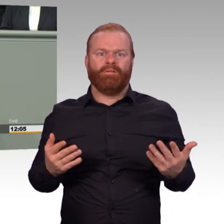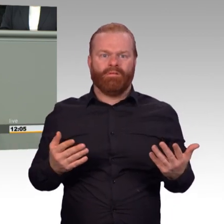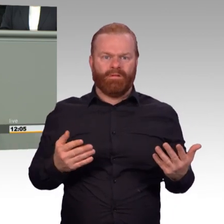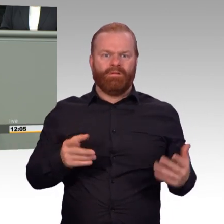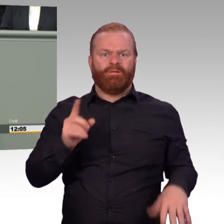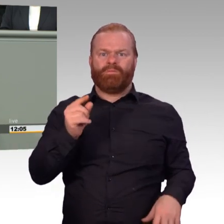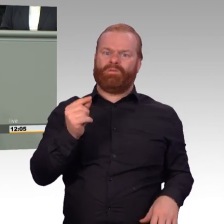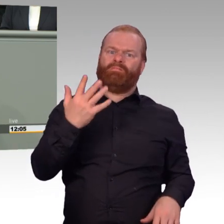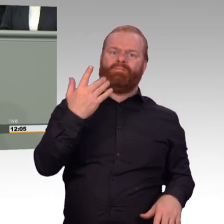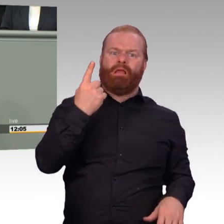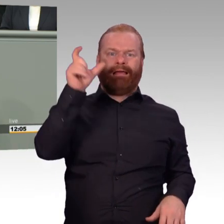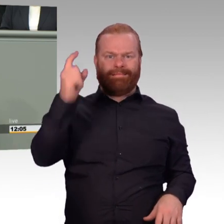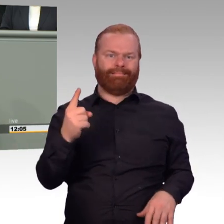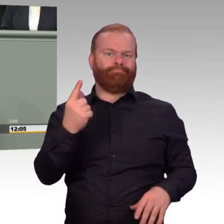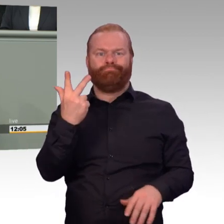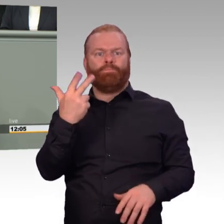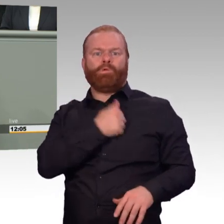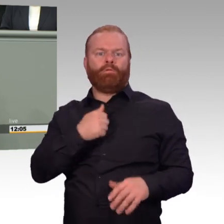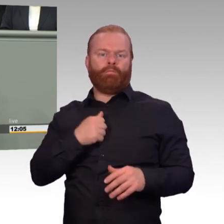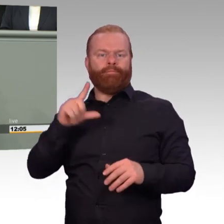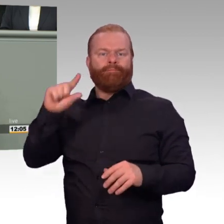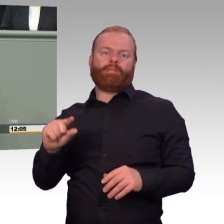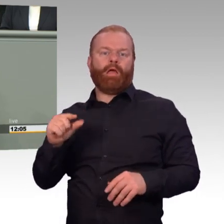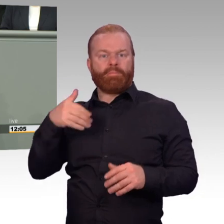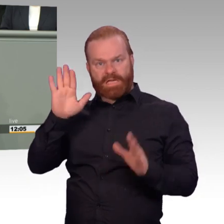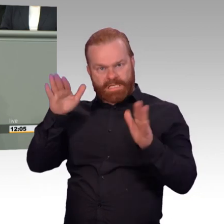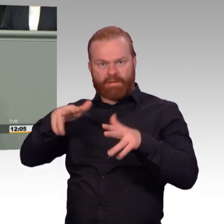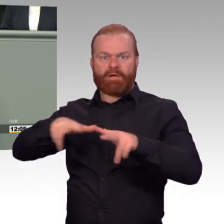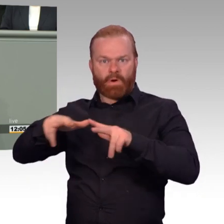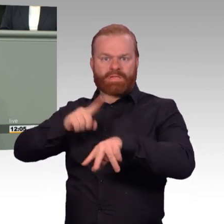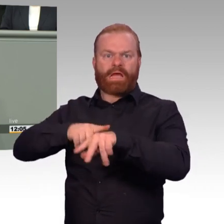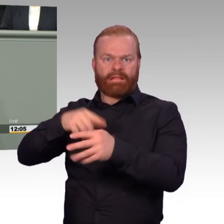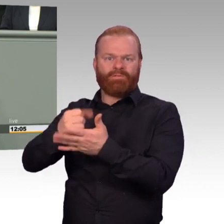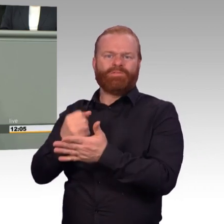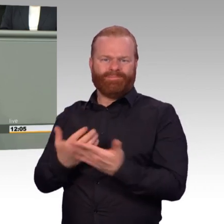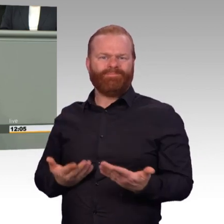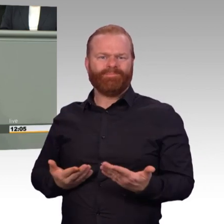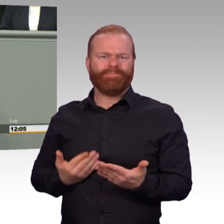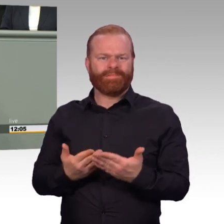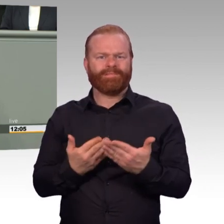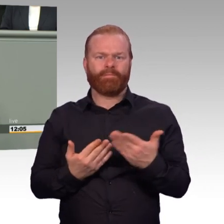dass die Organisation immer mehr ins Ungewisse führt im täglichen Dienstbetrieb. Die gestalterische Flexibilität